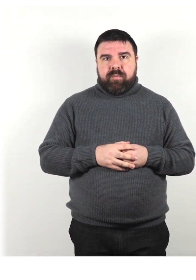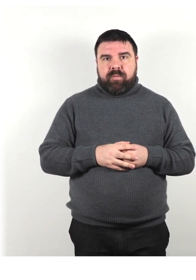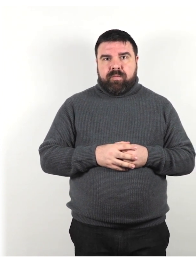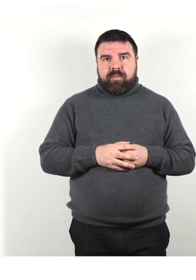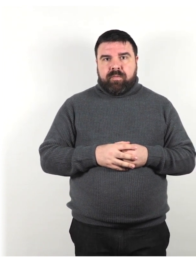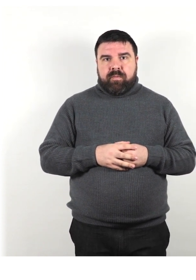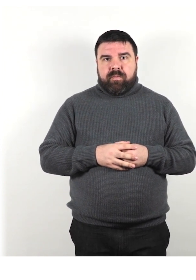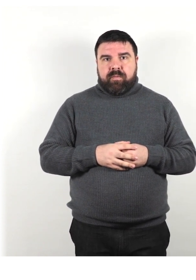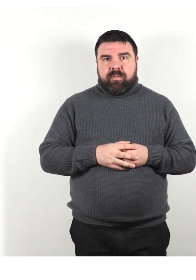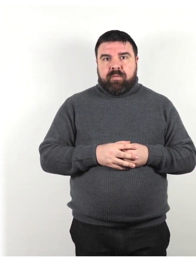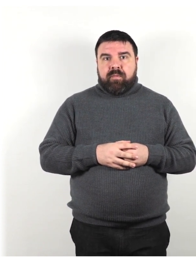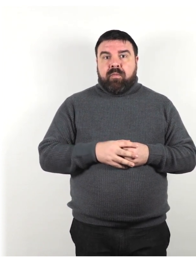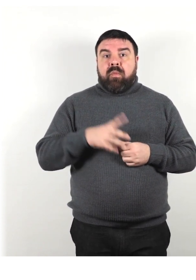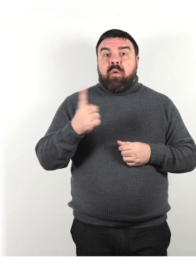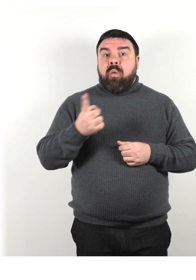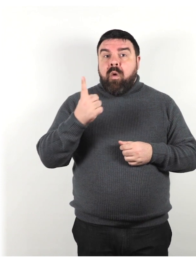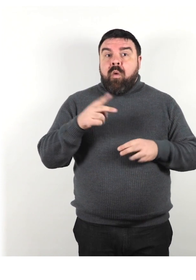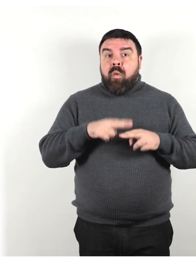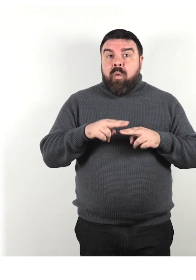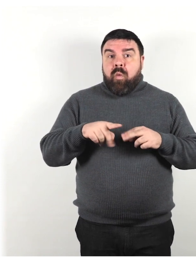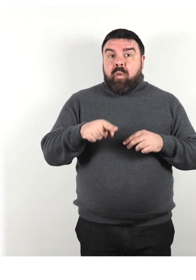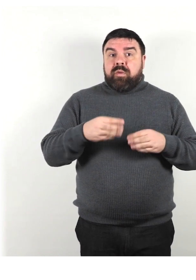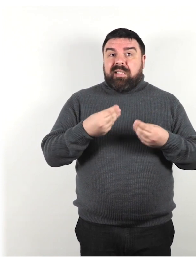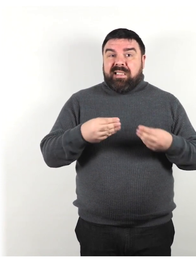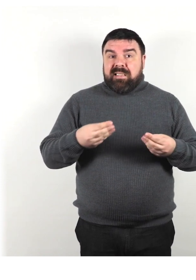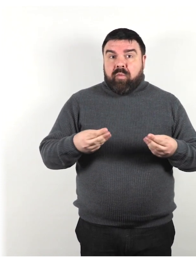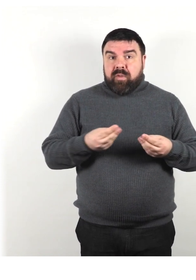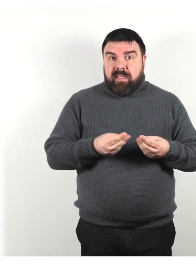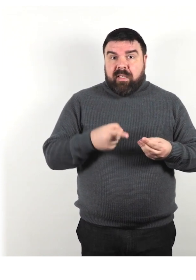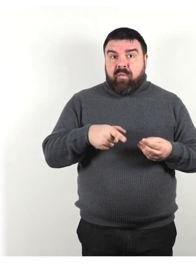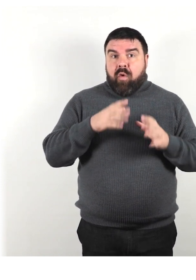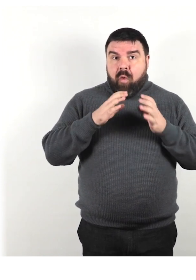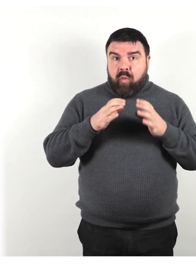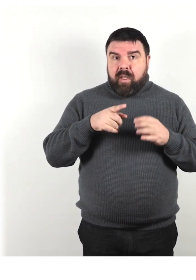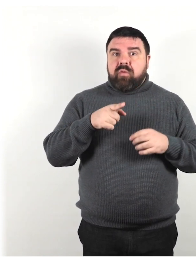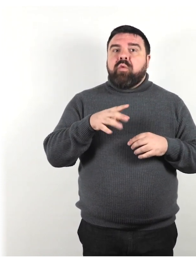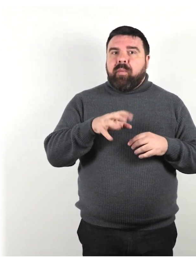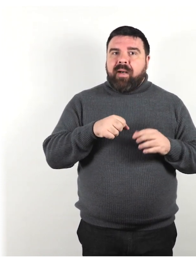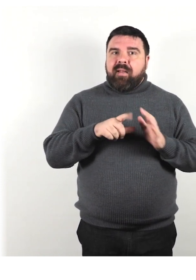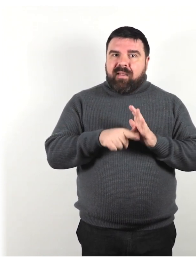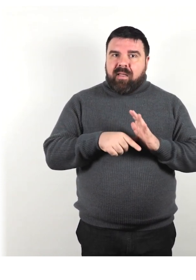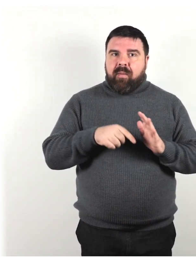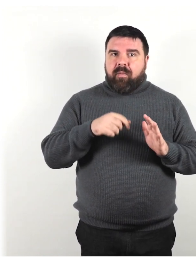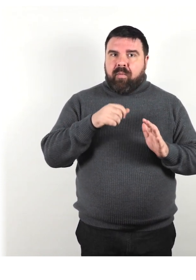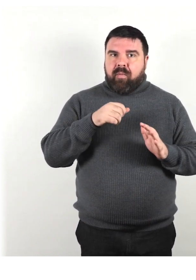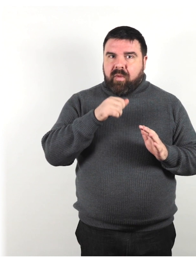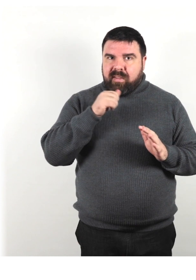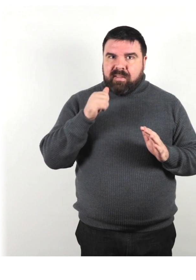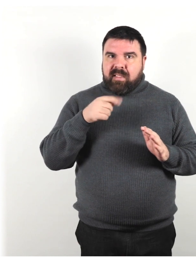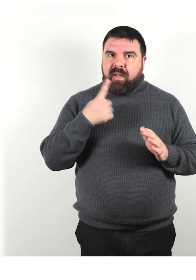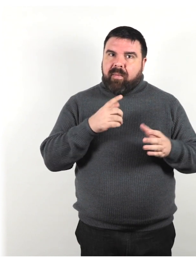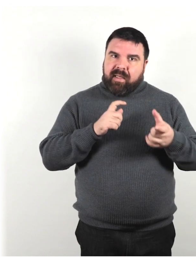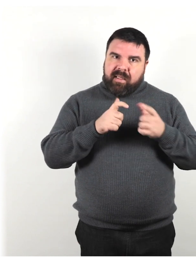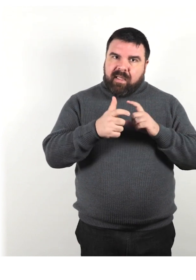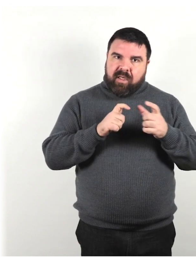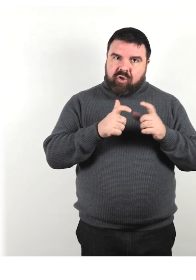Se qualcuno utilizza un dispositivo di comunicazione, prenditi il tempo necessario per interagire con l'individuo che lo utilizza.